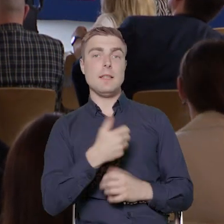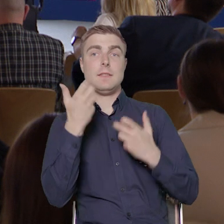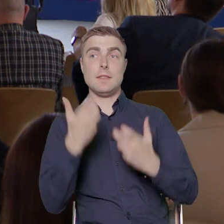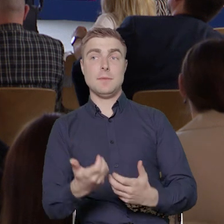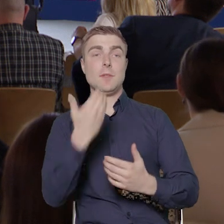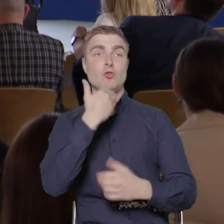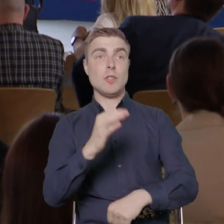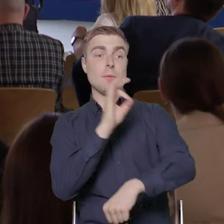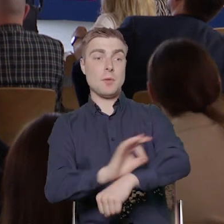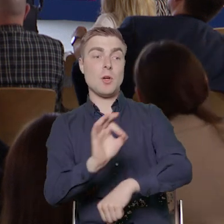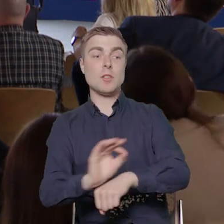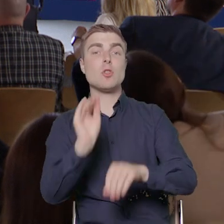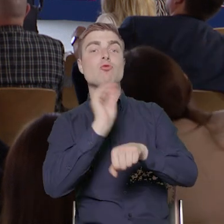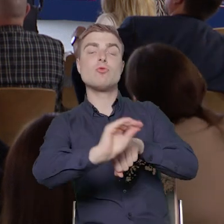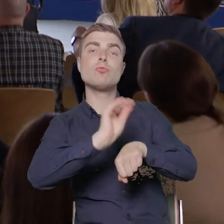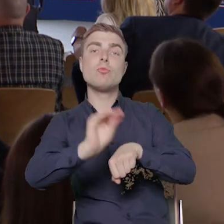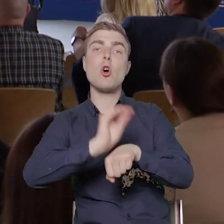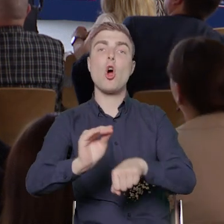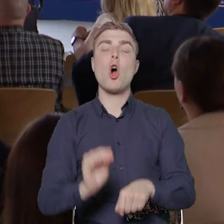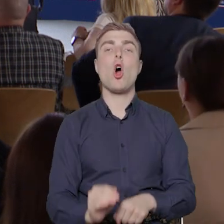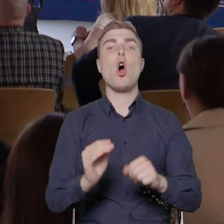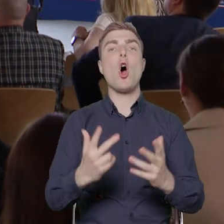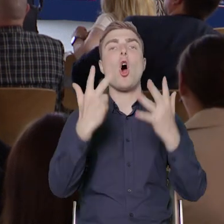przeszkolić ponad osiem i pół tysiąca osób